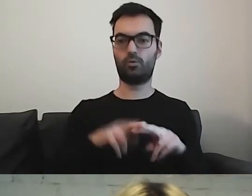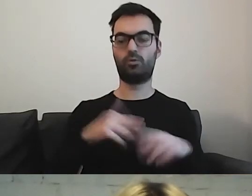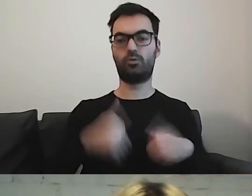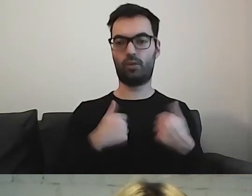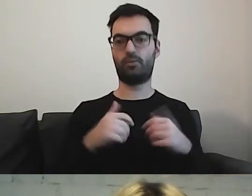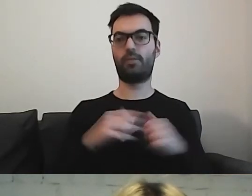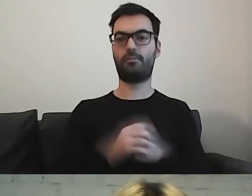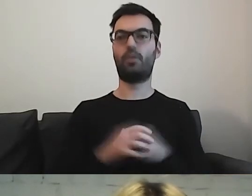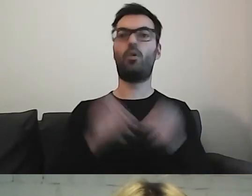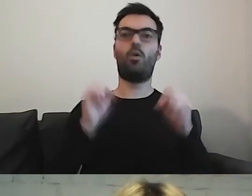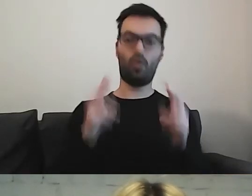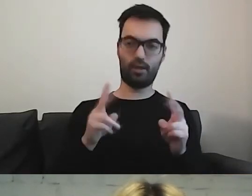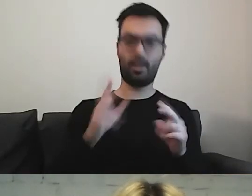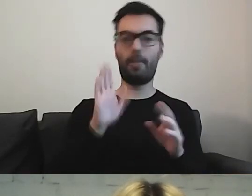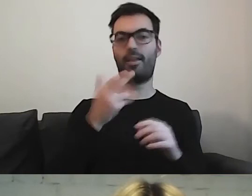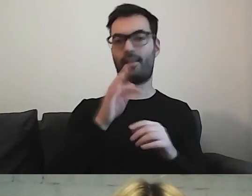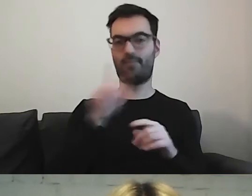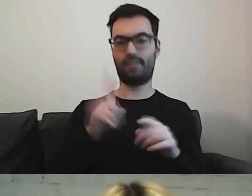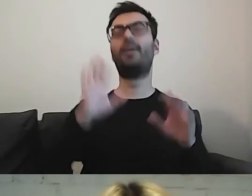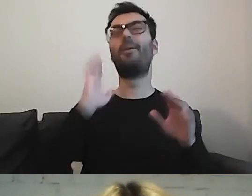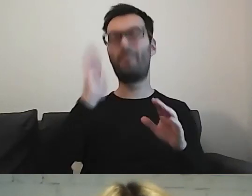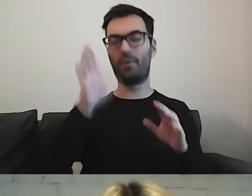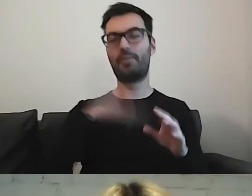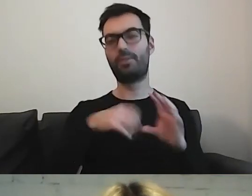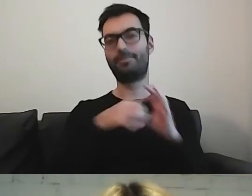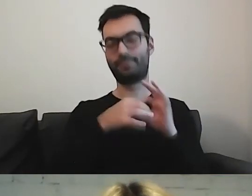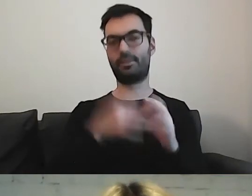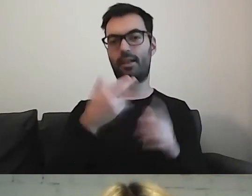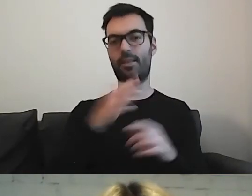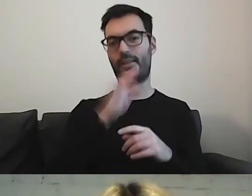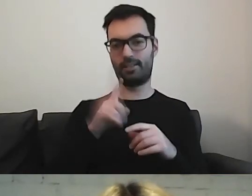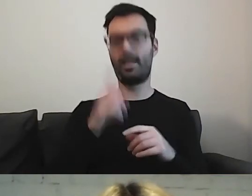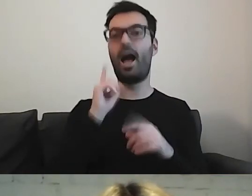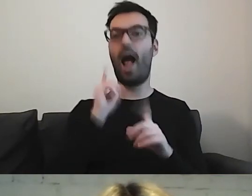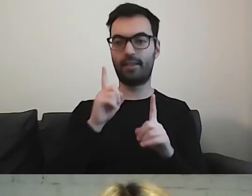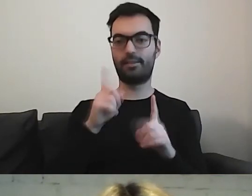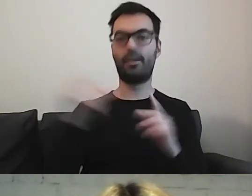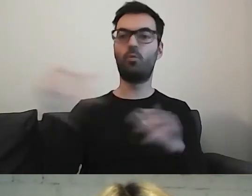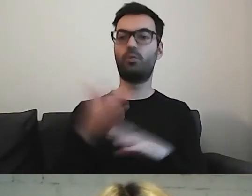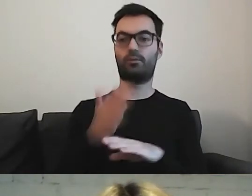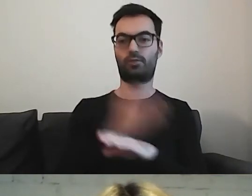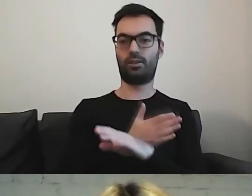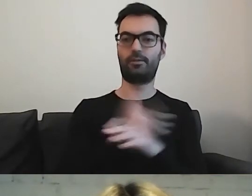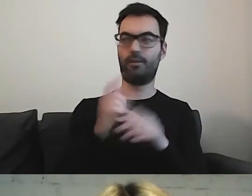Później możemy już używać skrótu. Ale trzeba uważać.